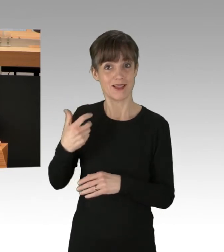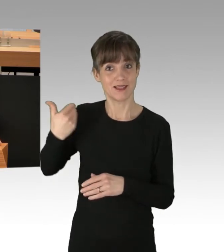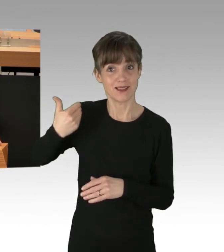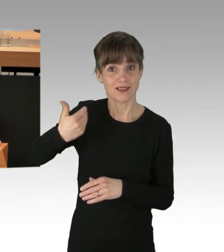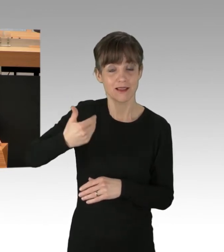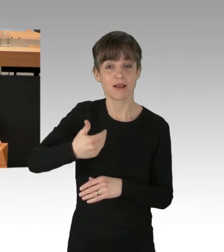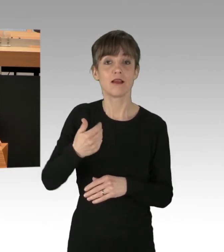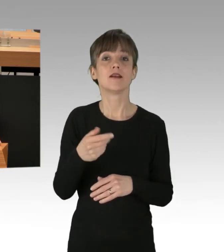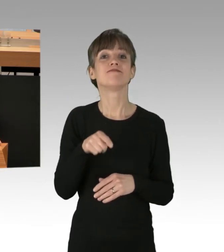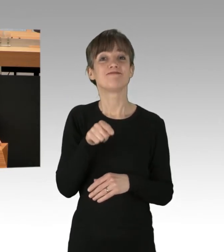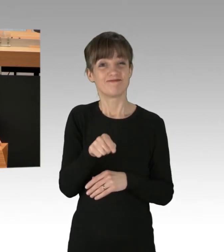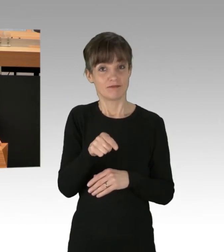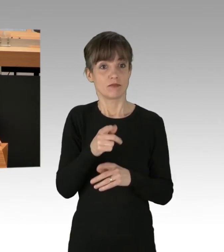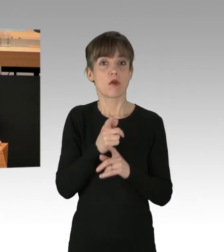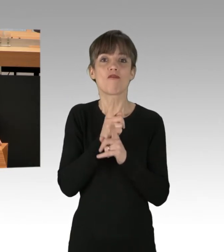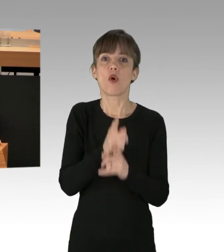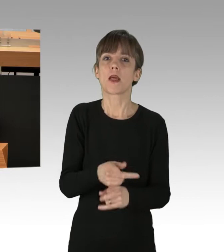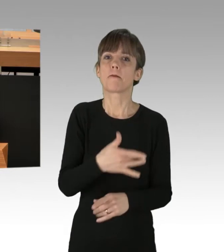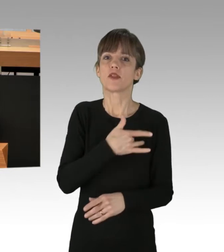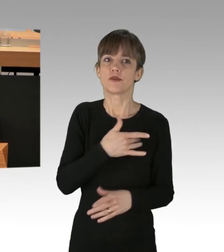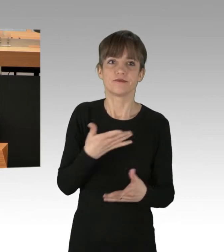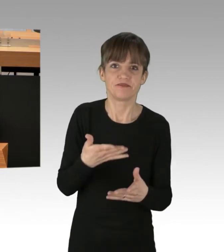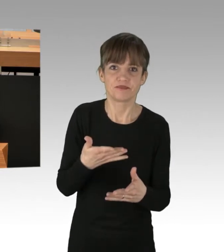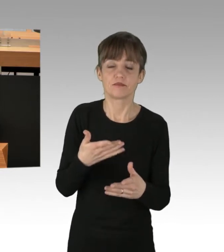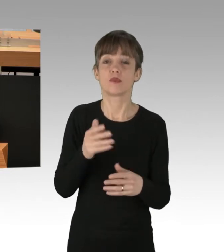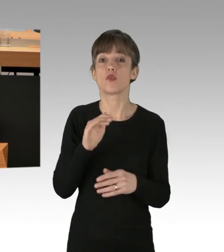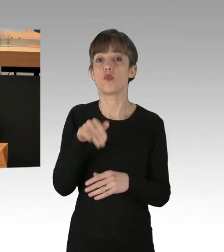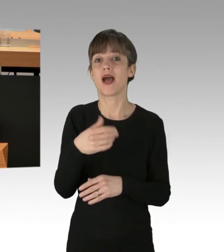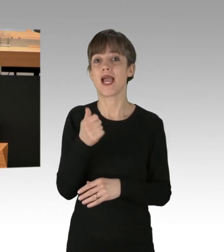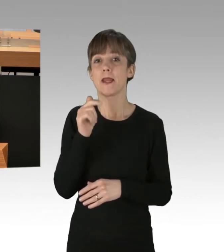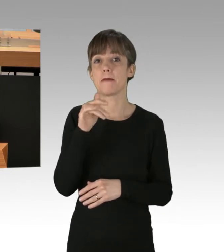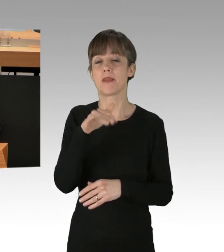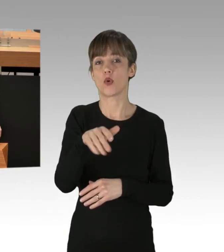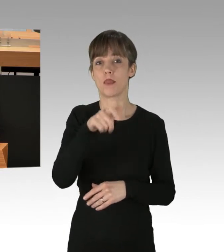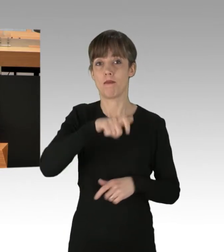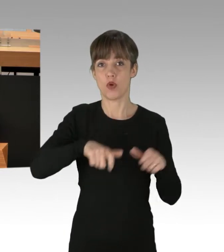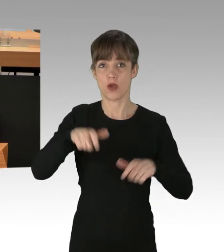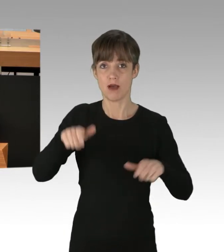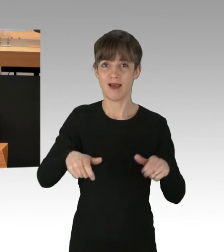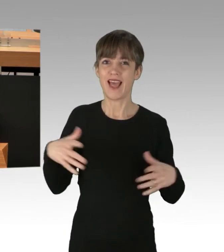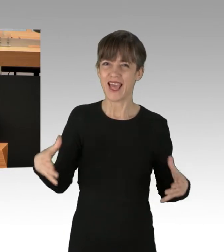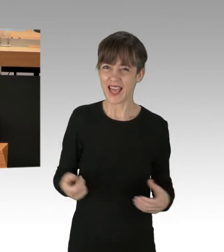mehr als eine Millionen Bürgerinnen und Bürger betroffen gewesen. Die Rettungsdienste unserer Stadt sind morgens nur noch eingeschränkt einsatzfähig.